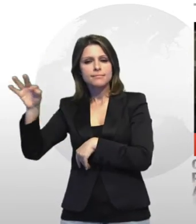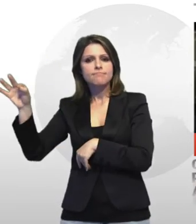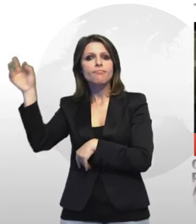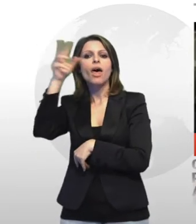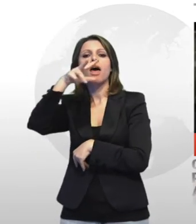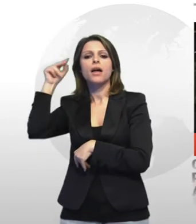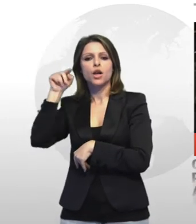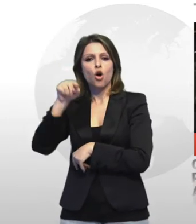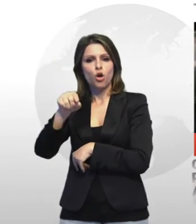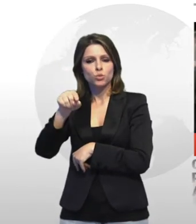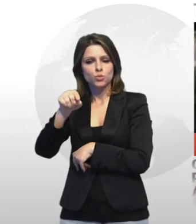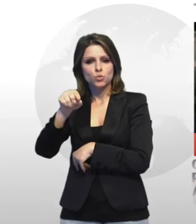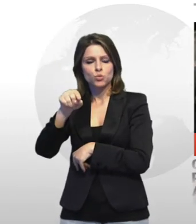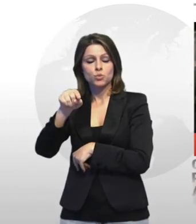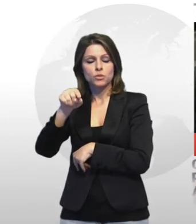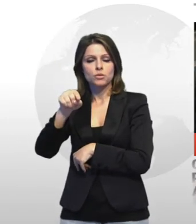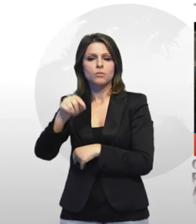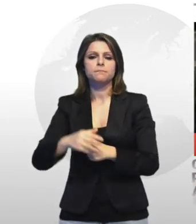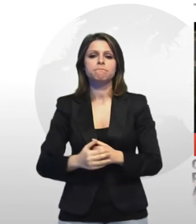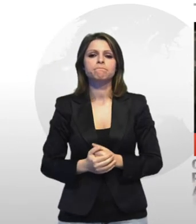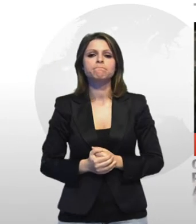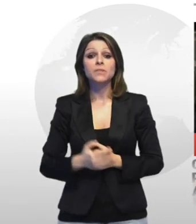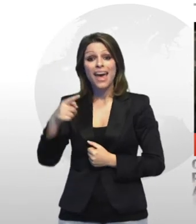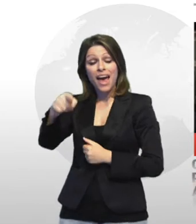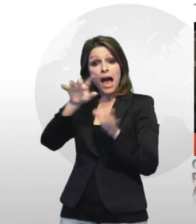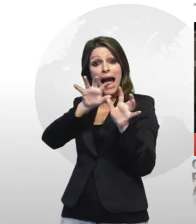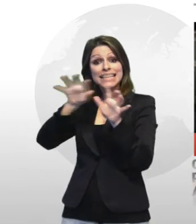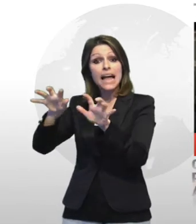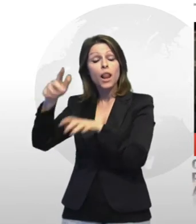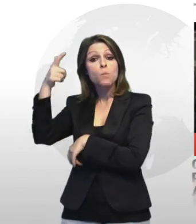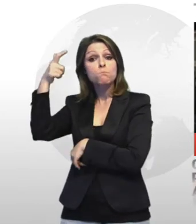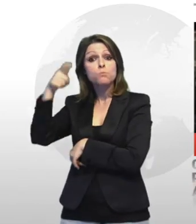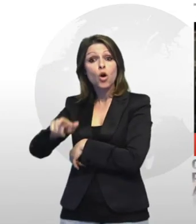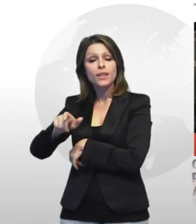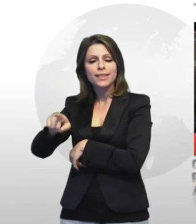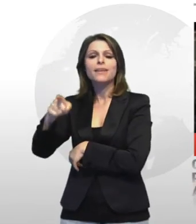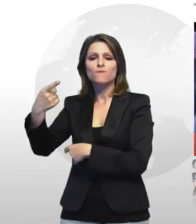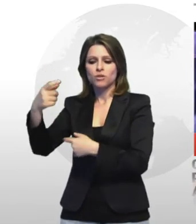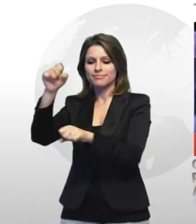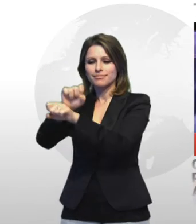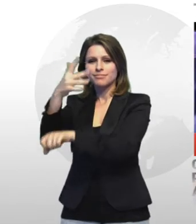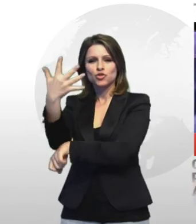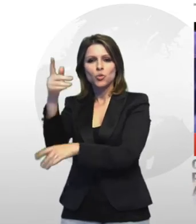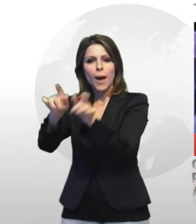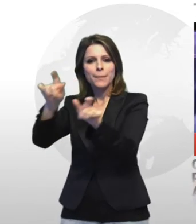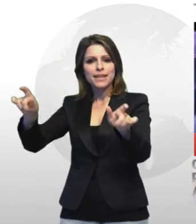che lo scorso venerdì sera hanno letteralmente asfaltato la caserma dei carabinieri di paolo sesto a taranto